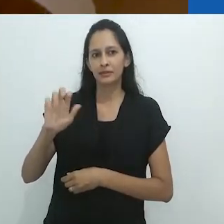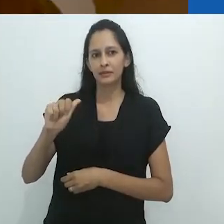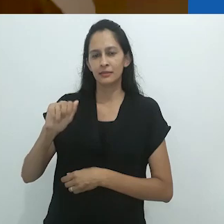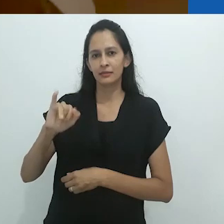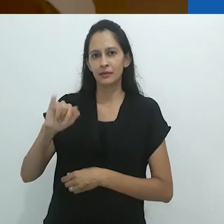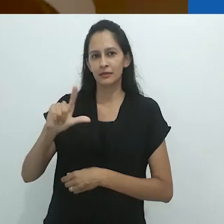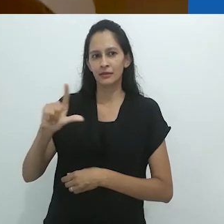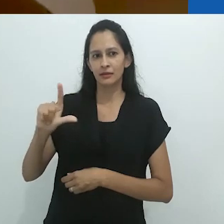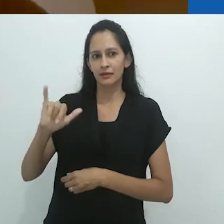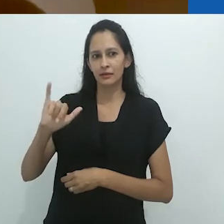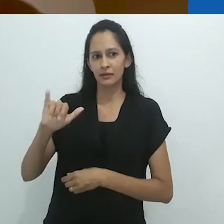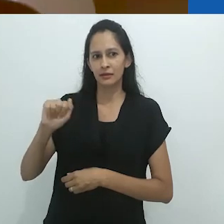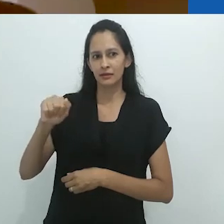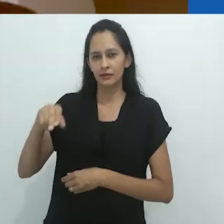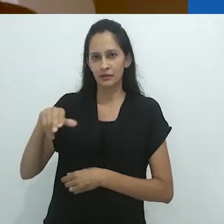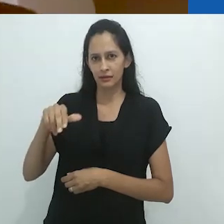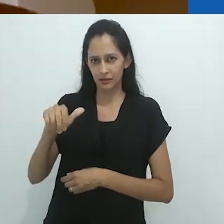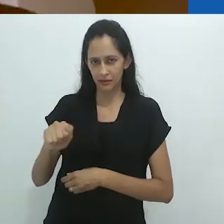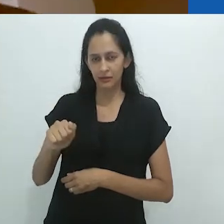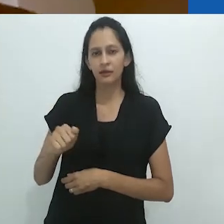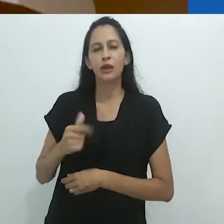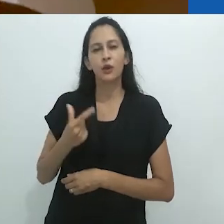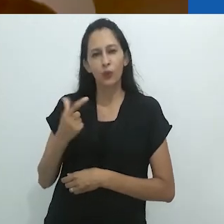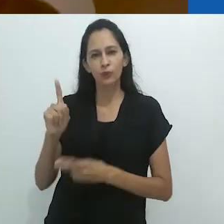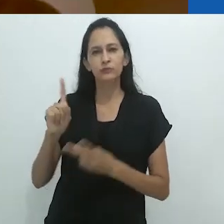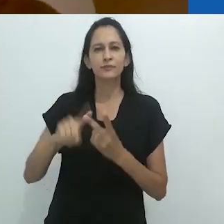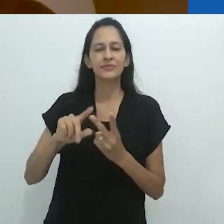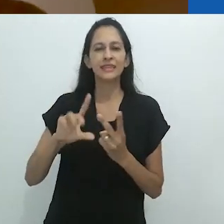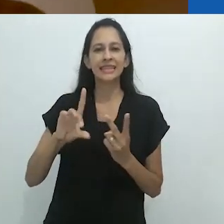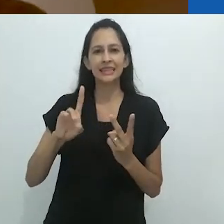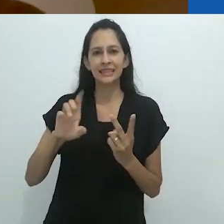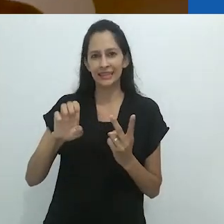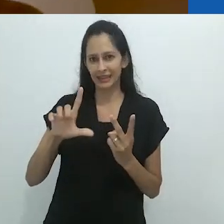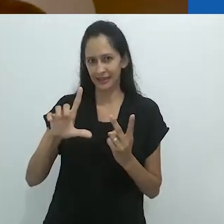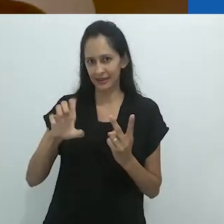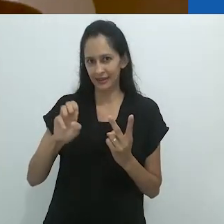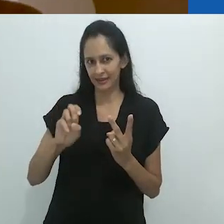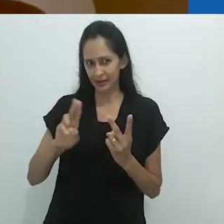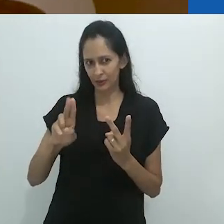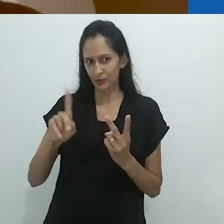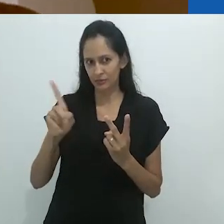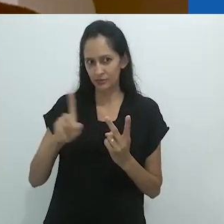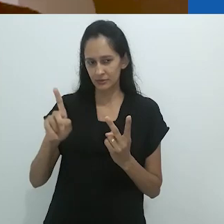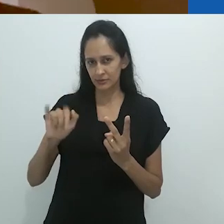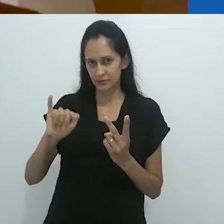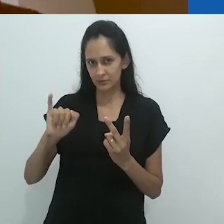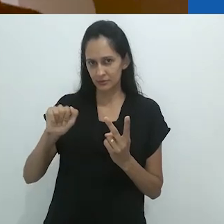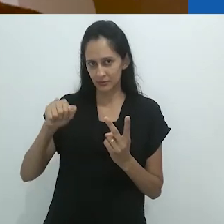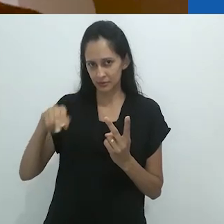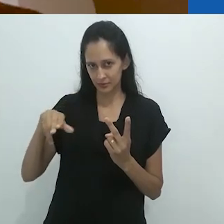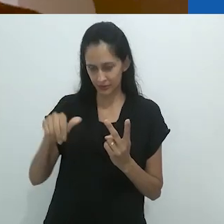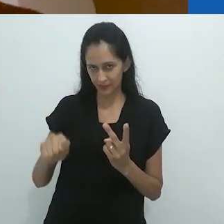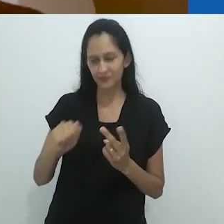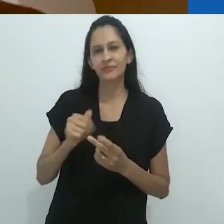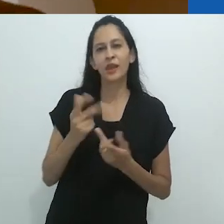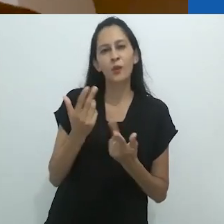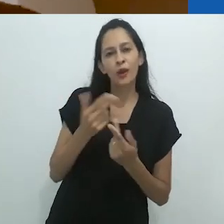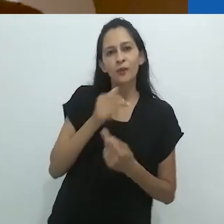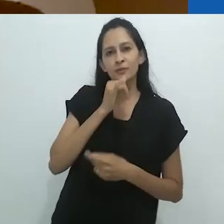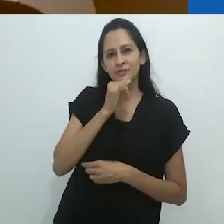na qual um espelho distorcido é formado a partir da imaginação do adulto